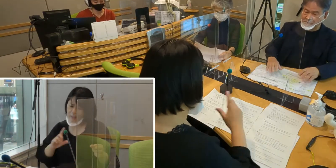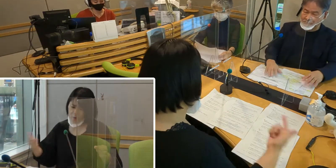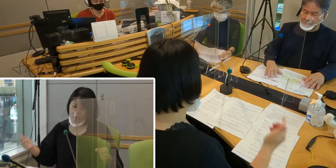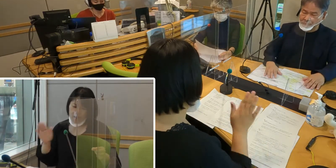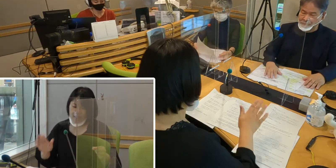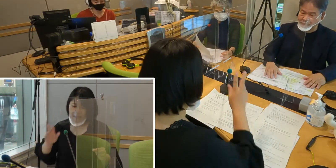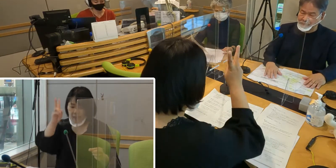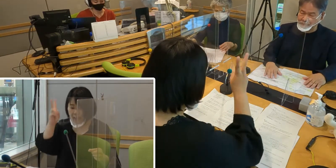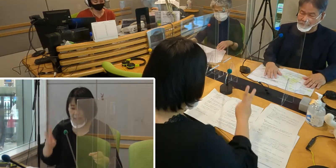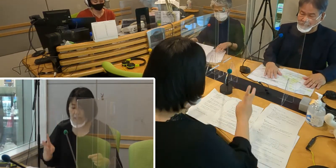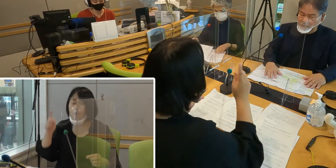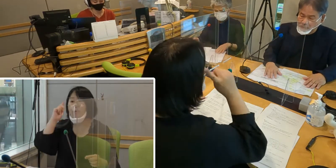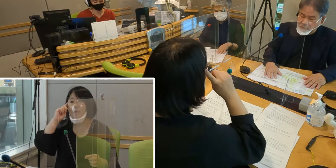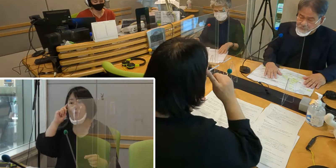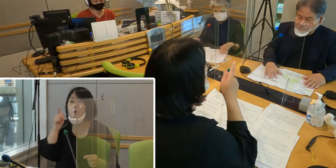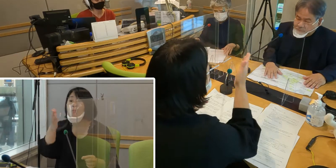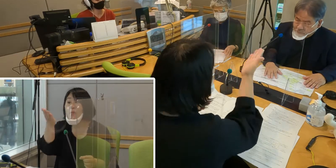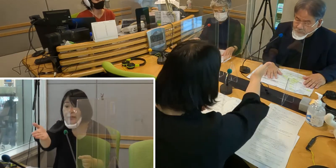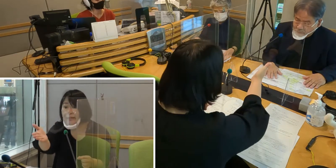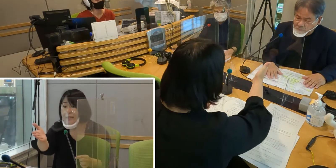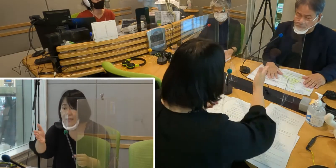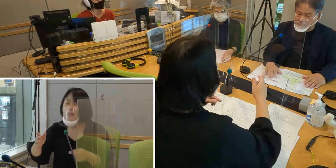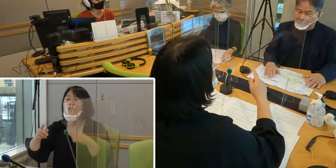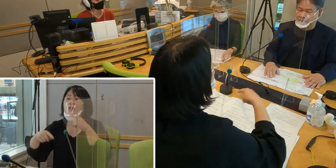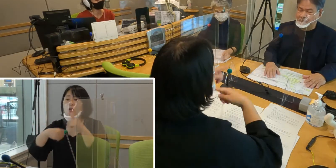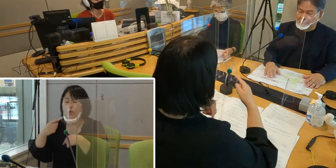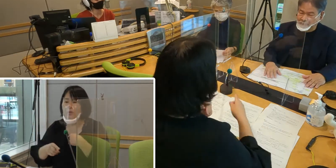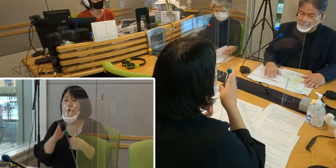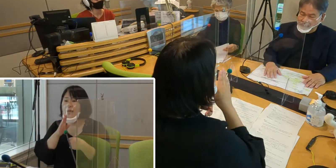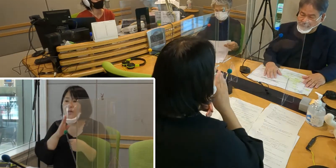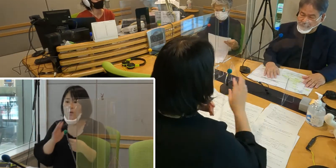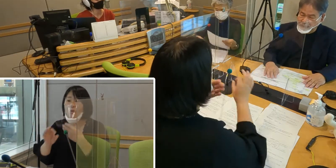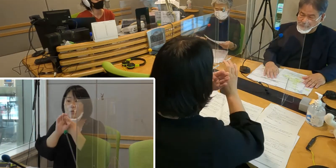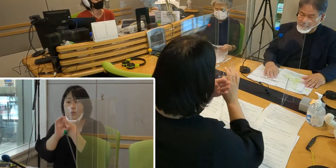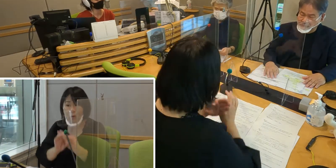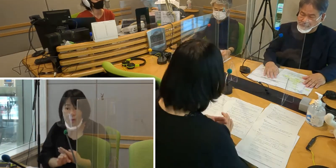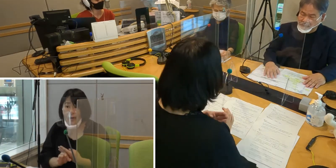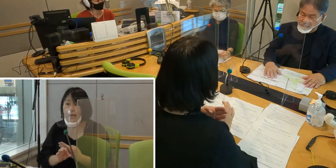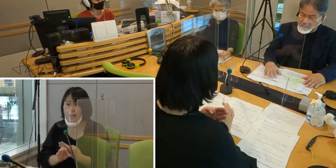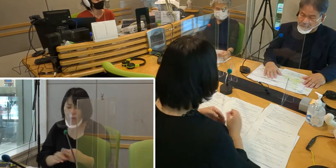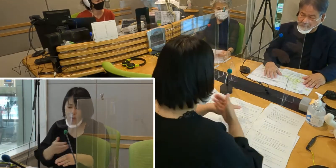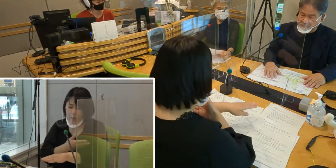森田さん、手話言語条例 制定までの 経緯についてご説明いただけますか？